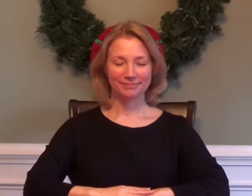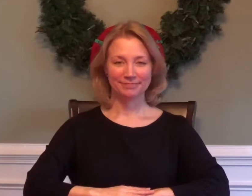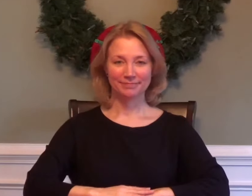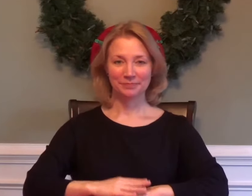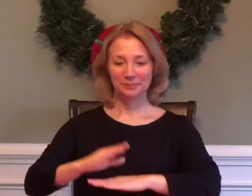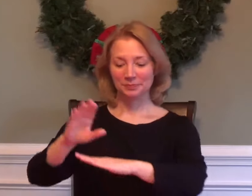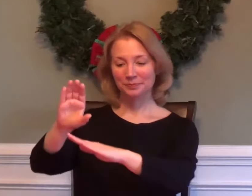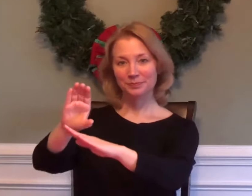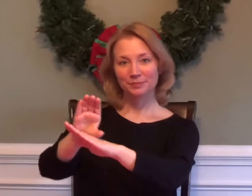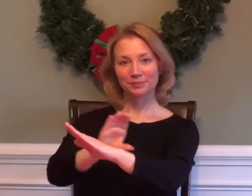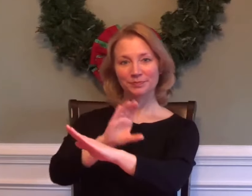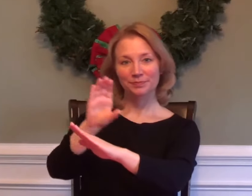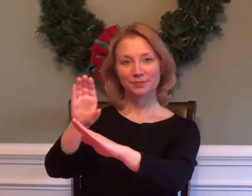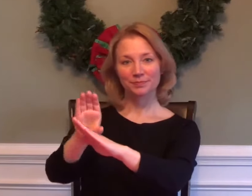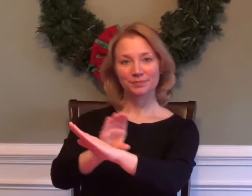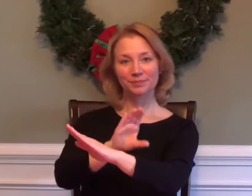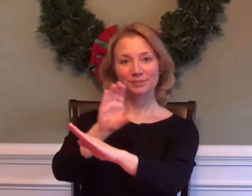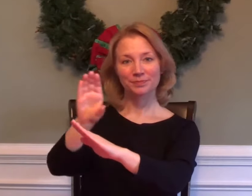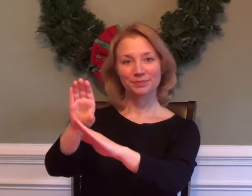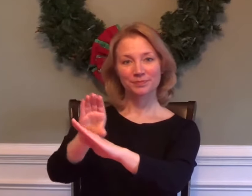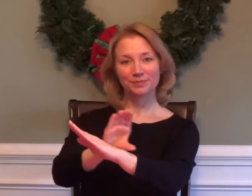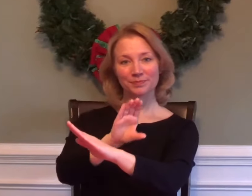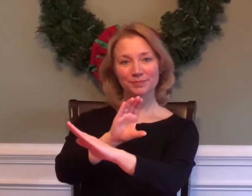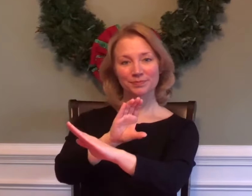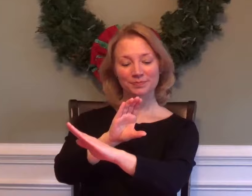COMPUTER